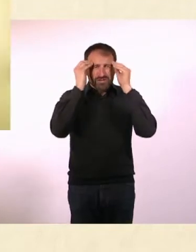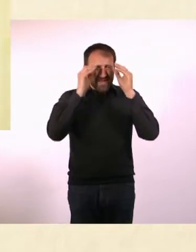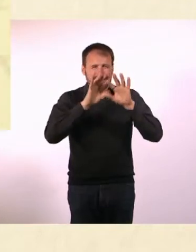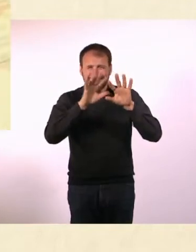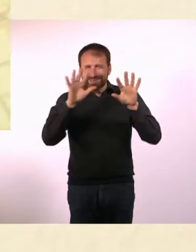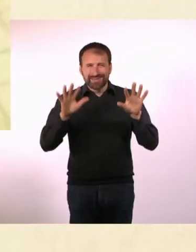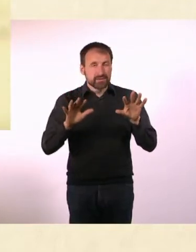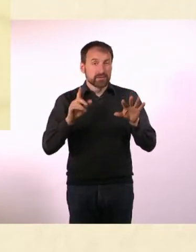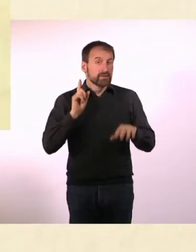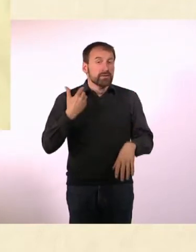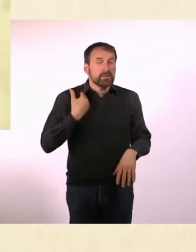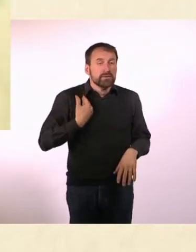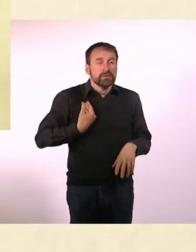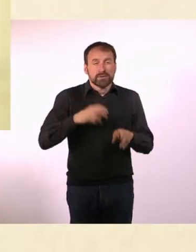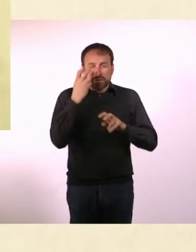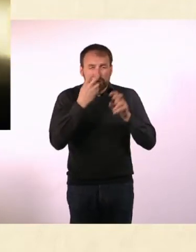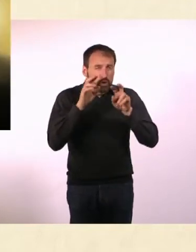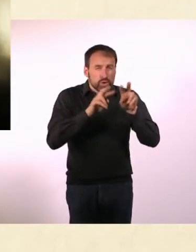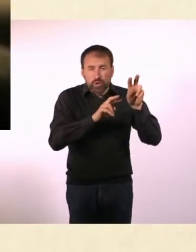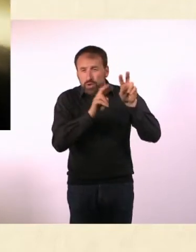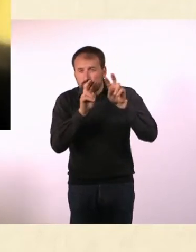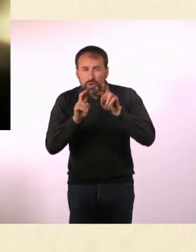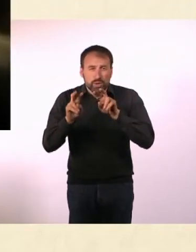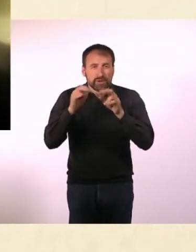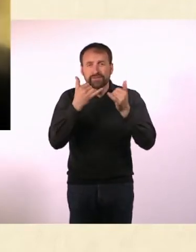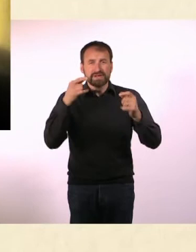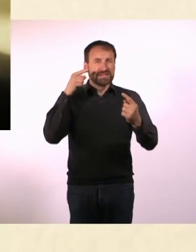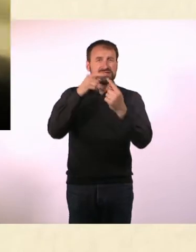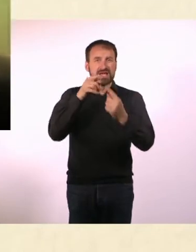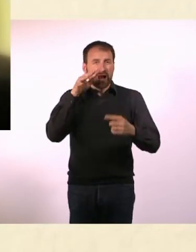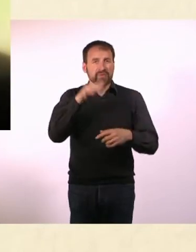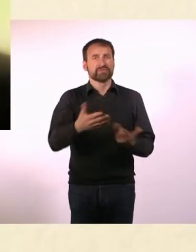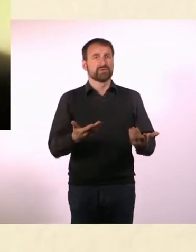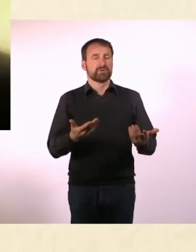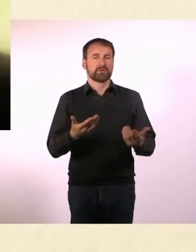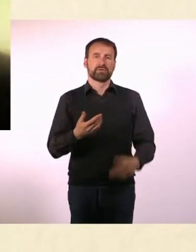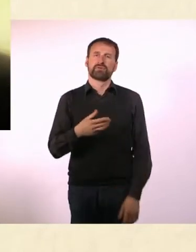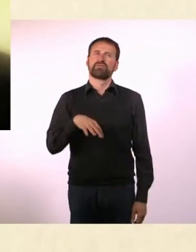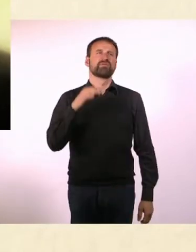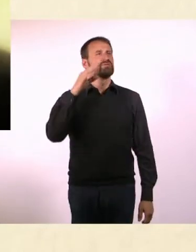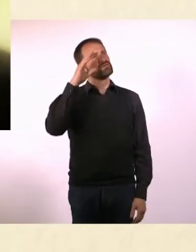* Marcel findet das doof.* * Zu Verabredungen kommt er oft zu spät, weil er seine Anschlüsse verpasst.*